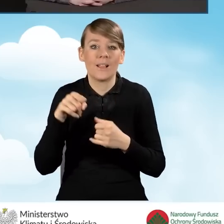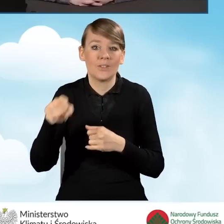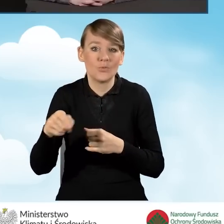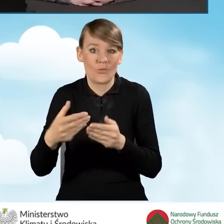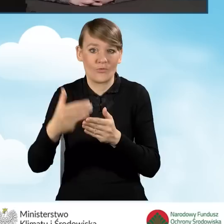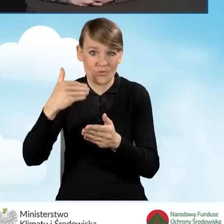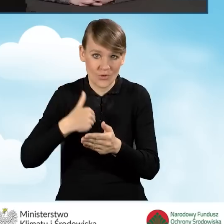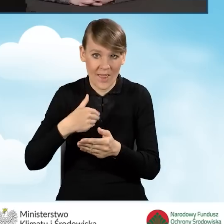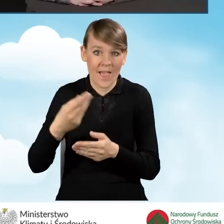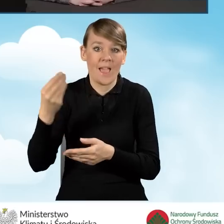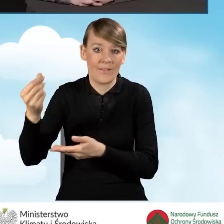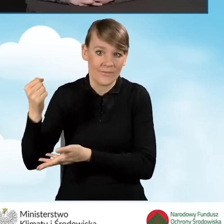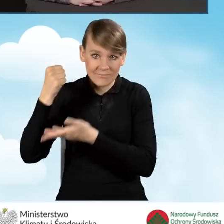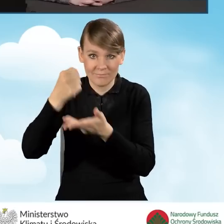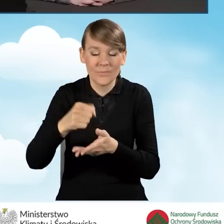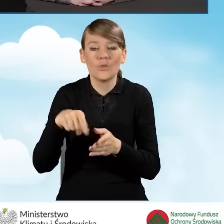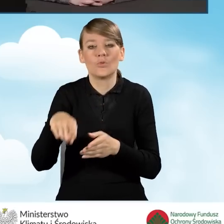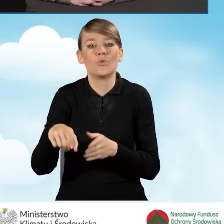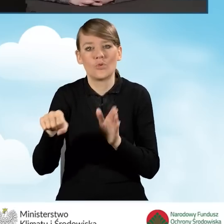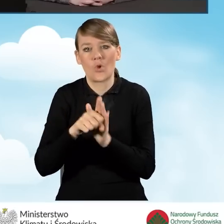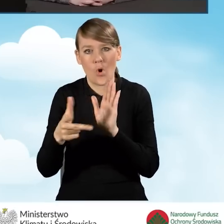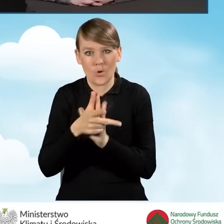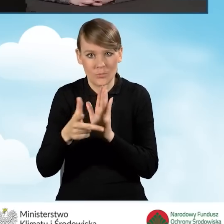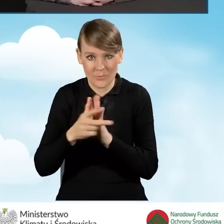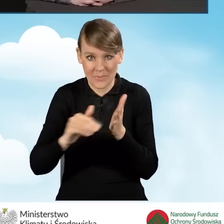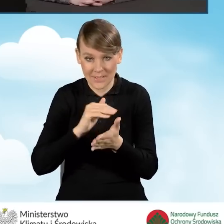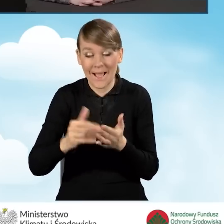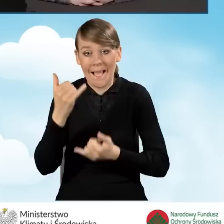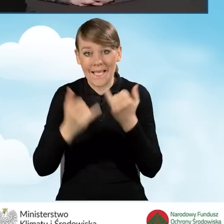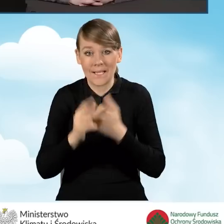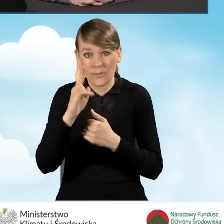wtedy jest do 18 miesięcy i jeżeli ktoś korzysta ze ścieżki bankowej,